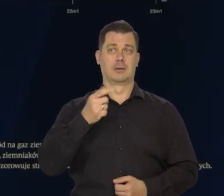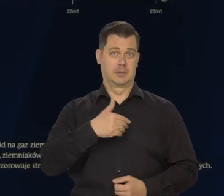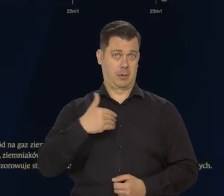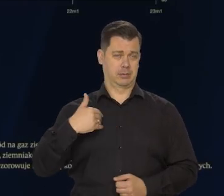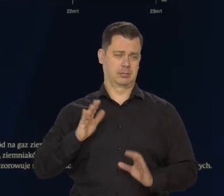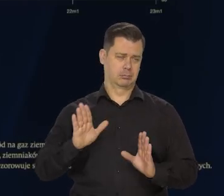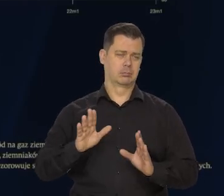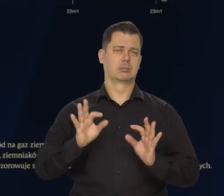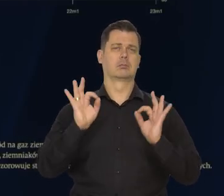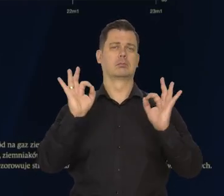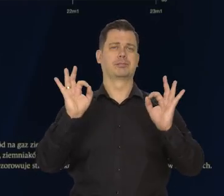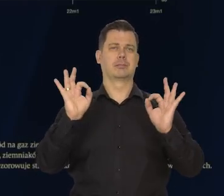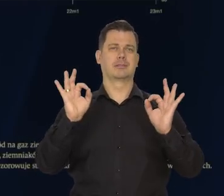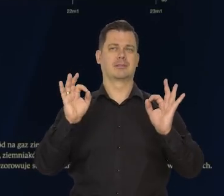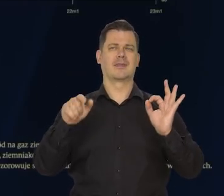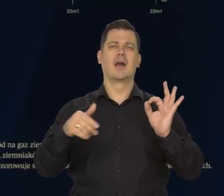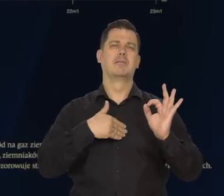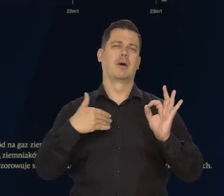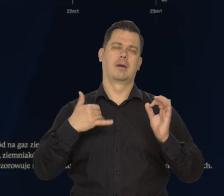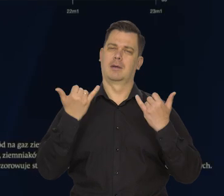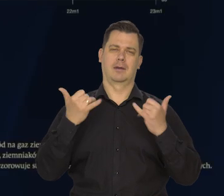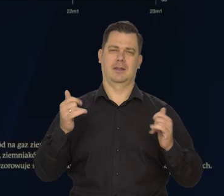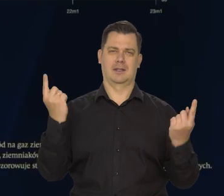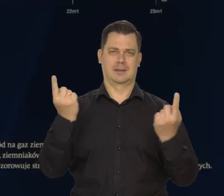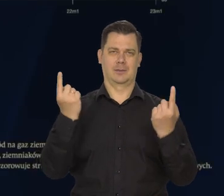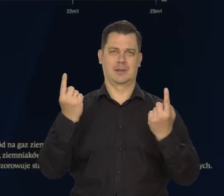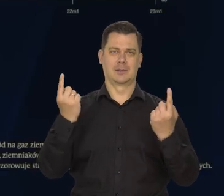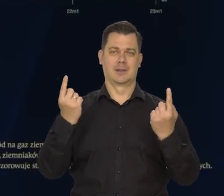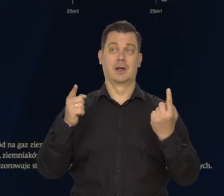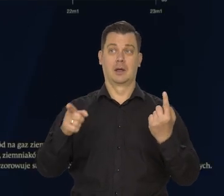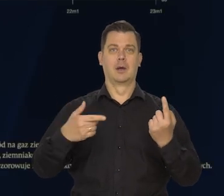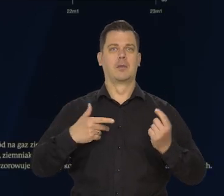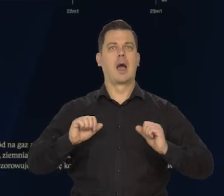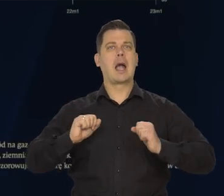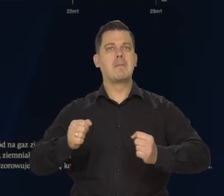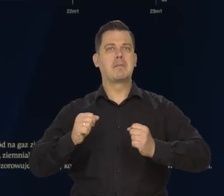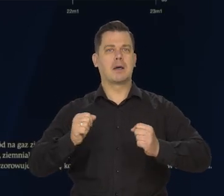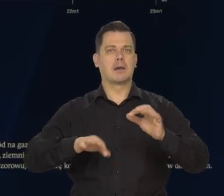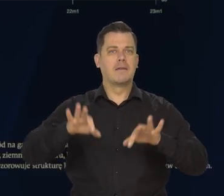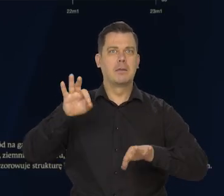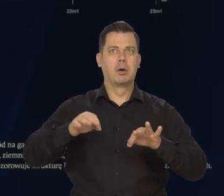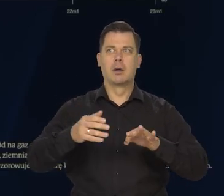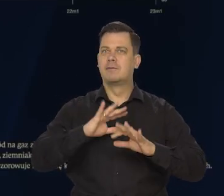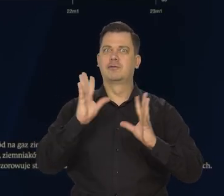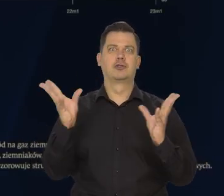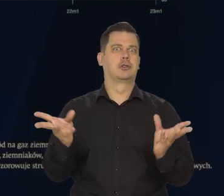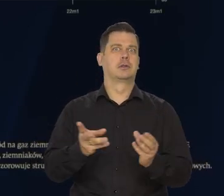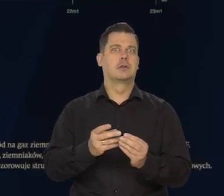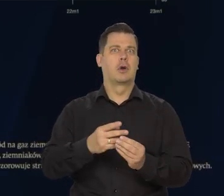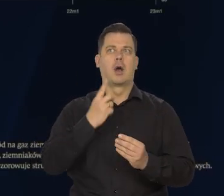No w Polsce jest specyficzna sytuacja, bo jest ta przedłużona kampania wyborcza. Wszystko jest wyolbrzymiane.